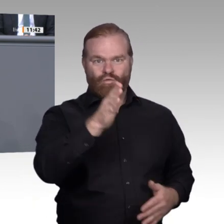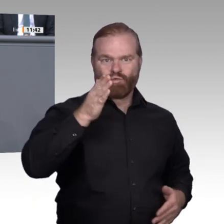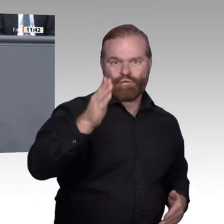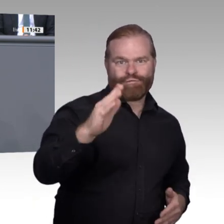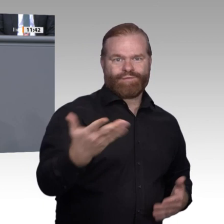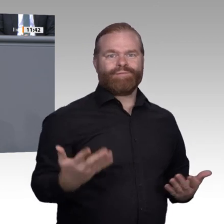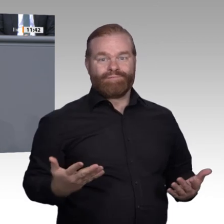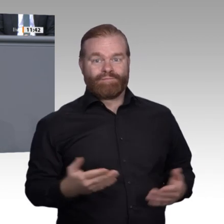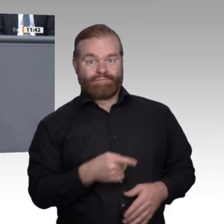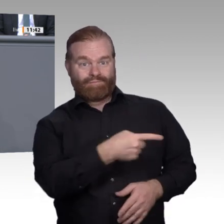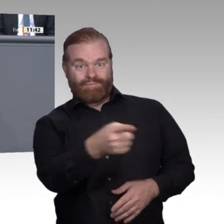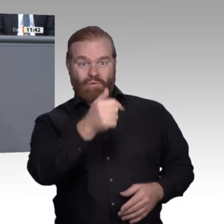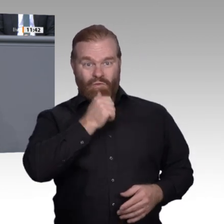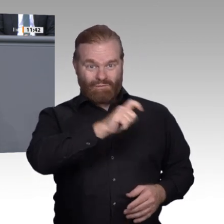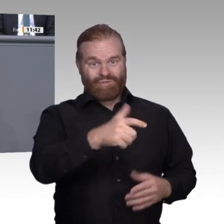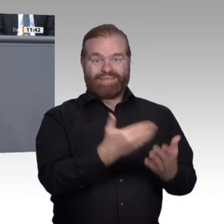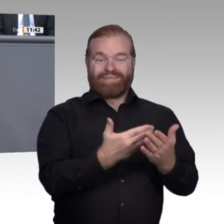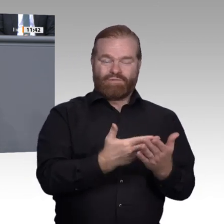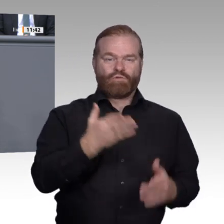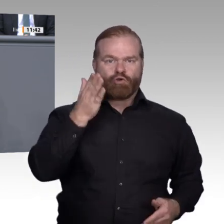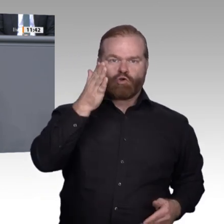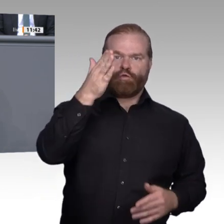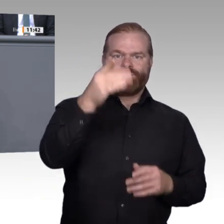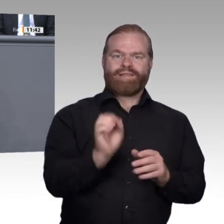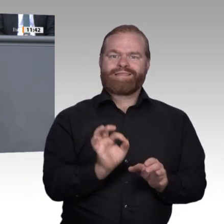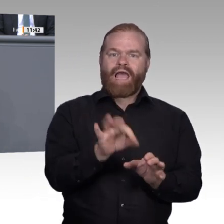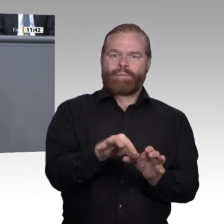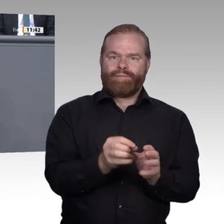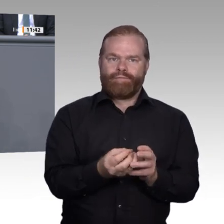auch, aber den passenden. Während führende Digitalisierungsstaaten ihre künftigen